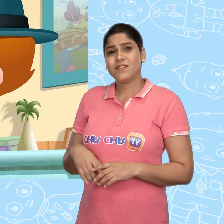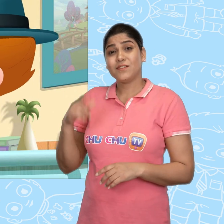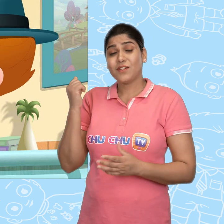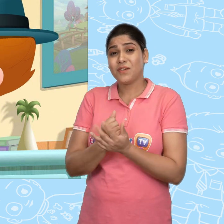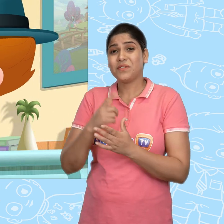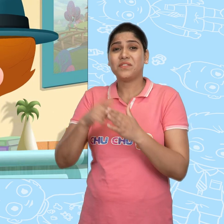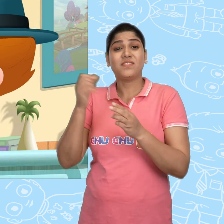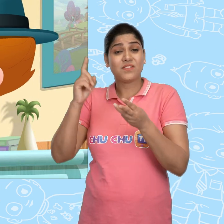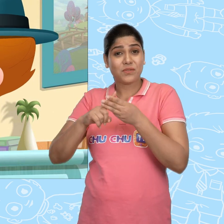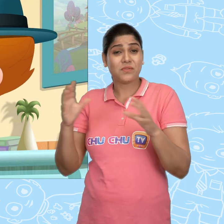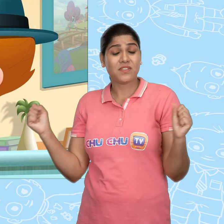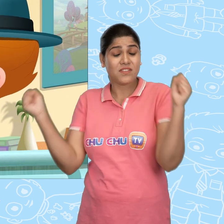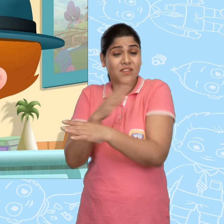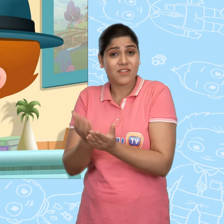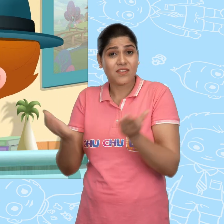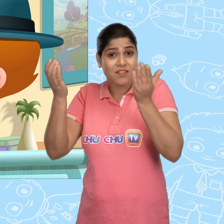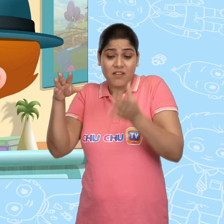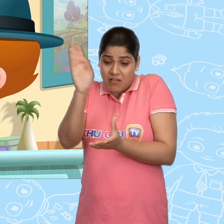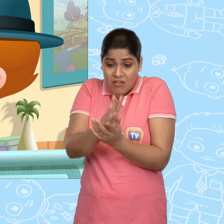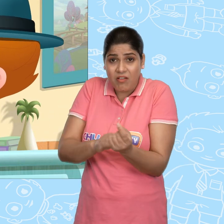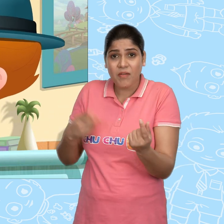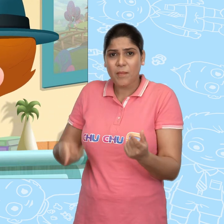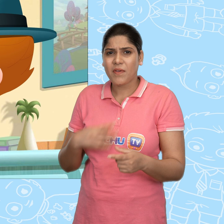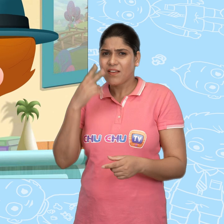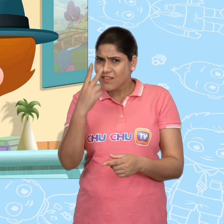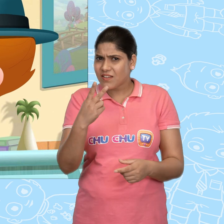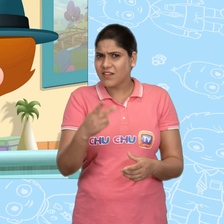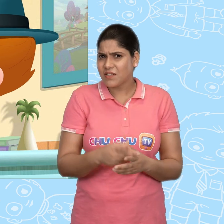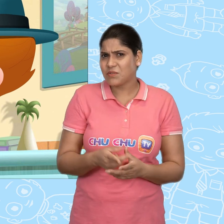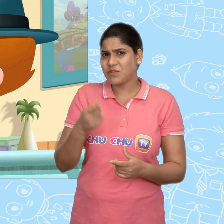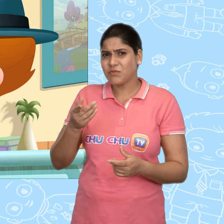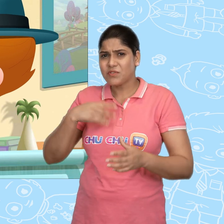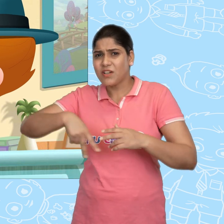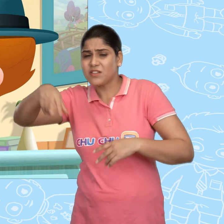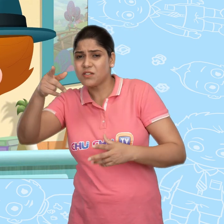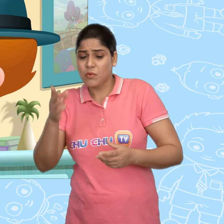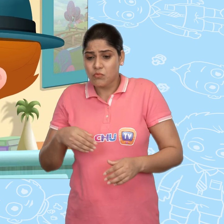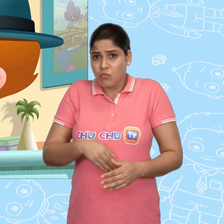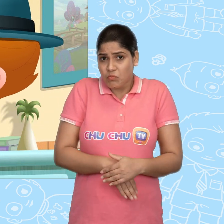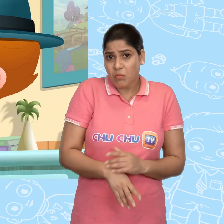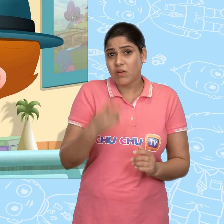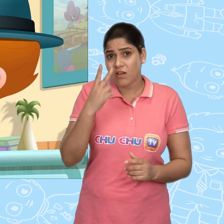ज़रूर Joe ने ही चमत्कारी कटोरा चुराया होगा. मैंने देखा था जाते समय वो कुछ छुपा रहा था.